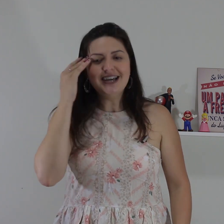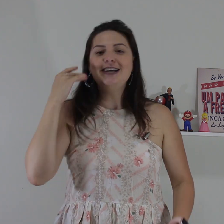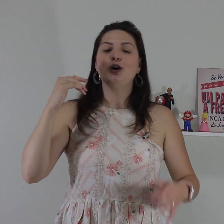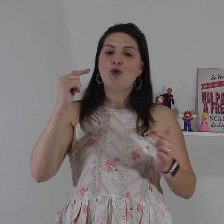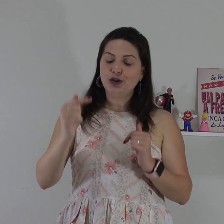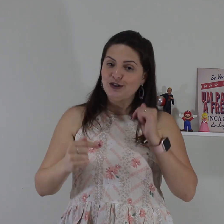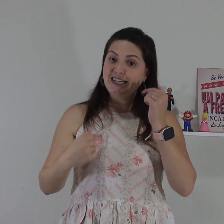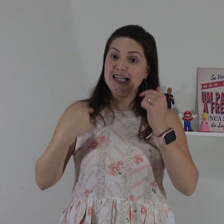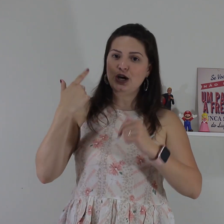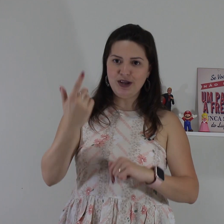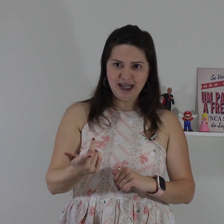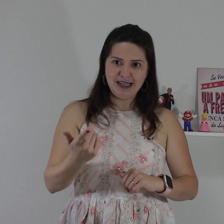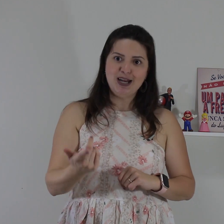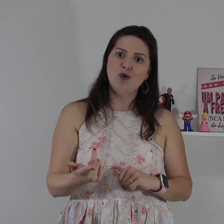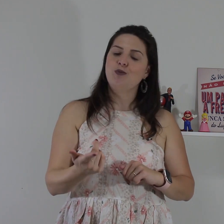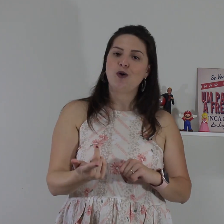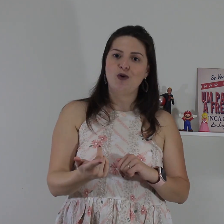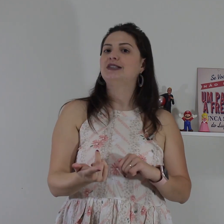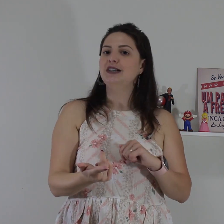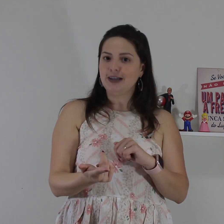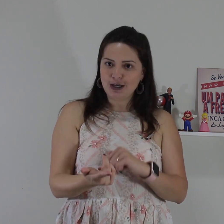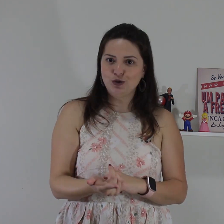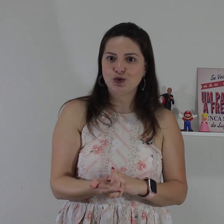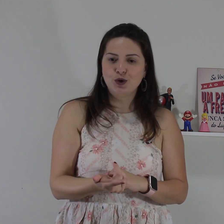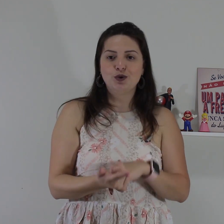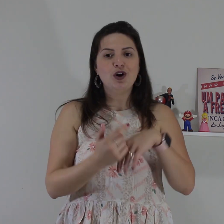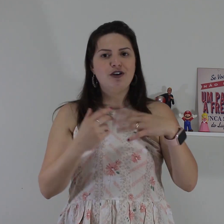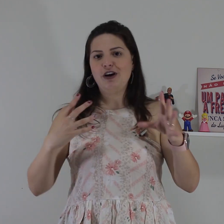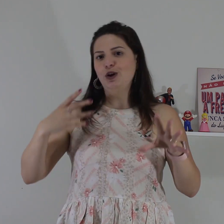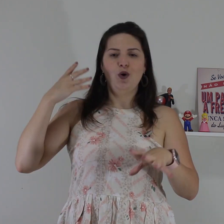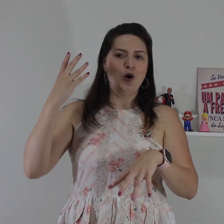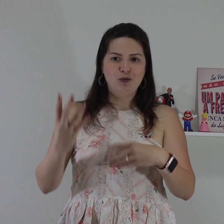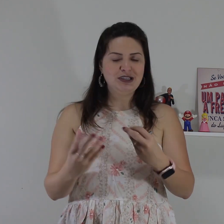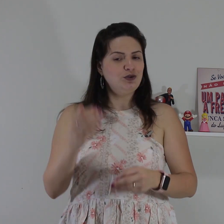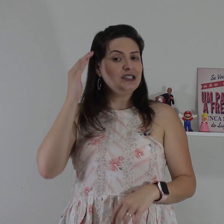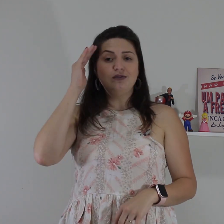então quando você não entender alguma coisa que o surdo falou alguma